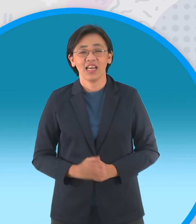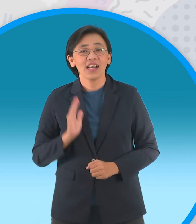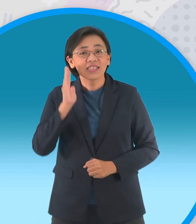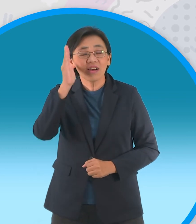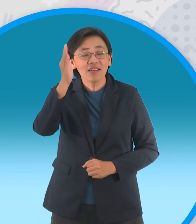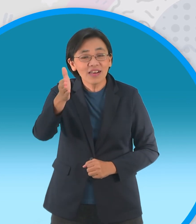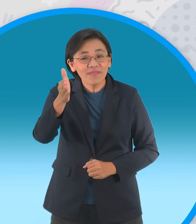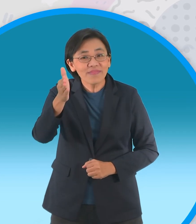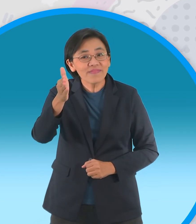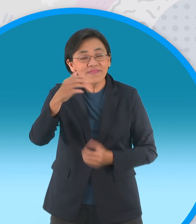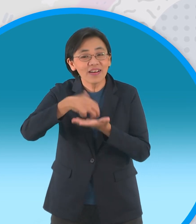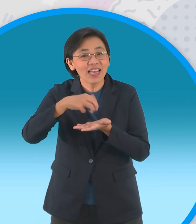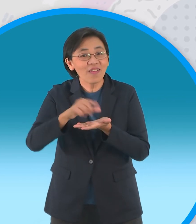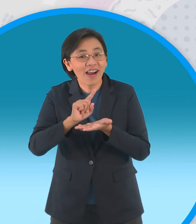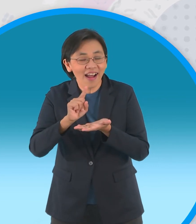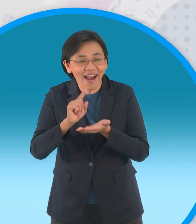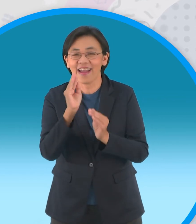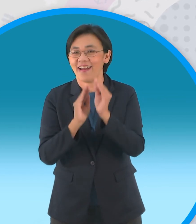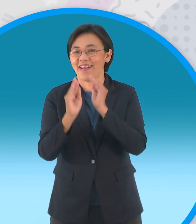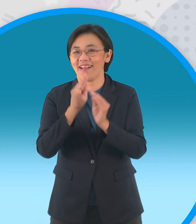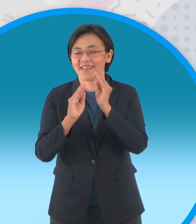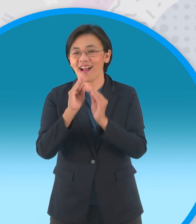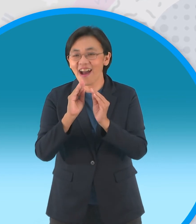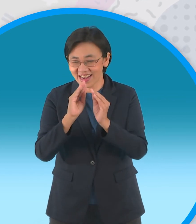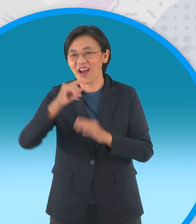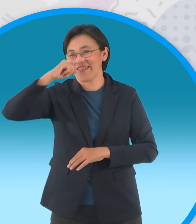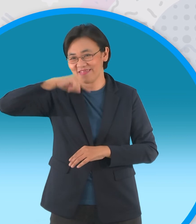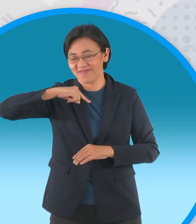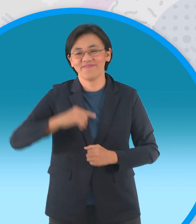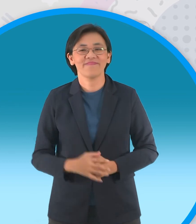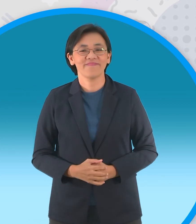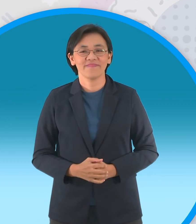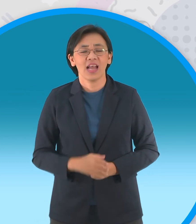ตอนต่อไปเรายังอยู่กับนิทาน